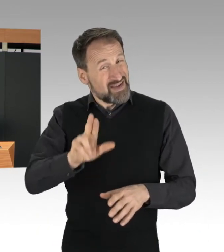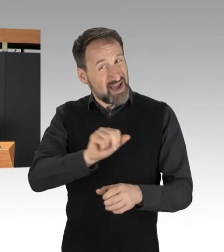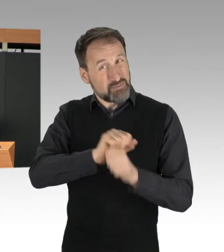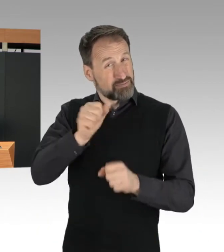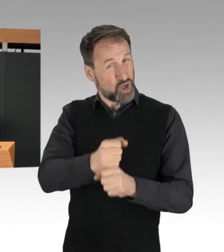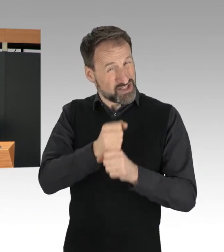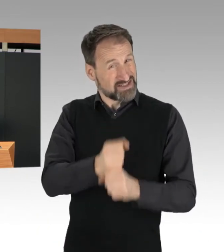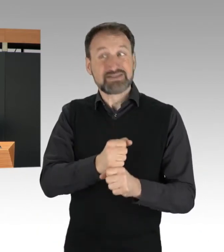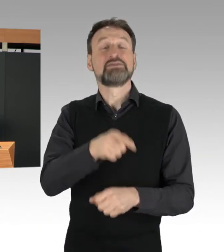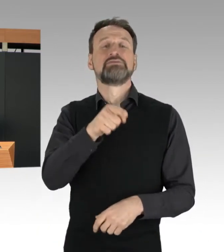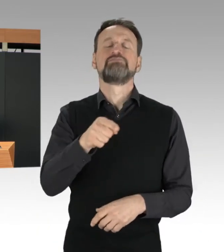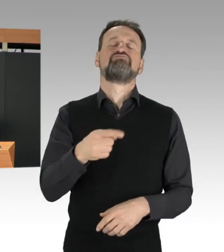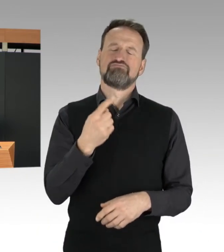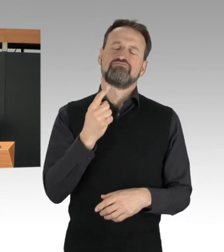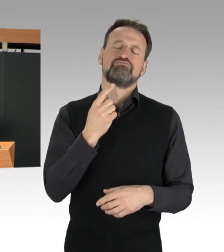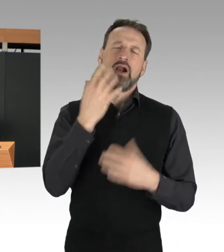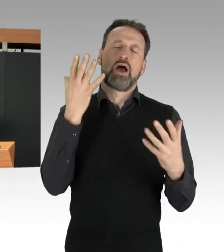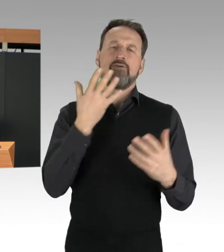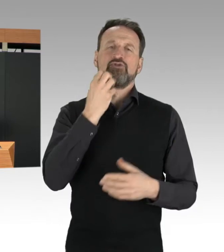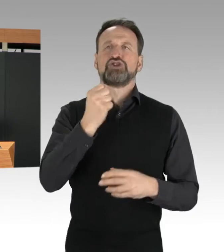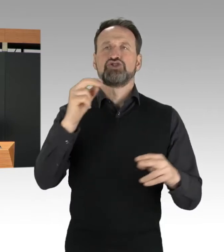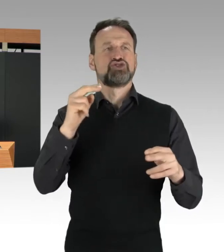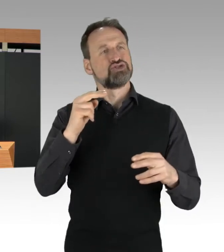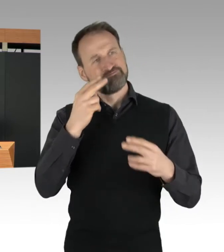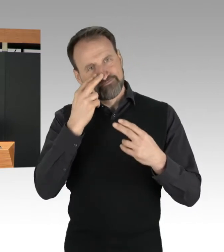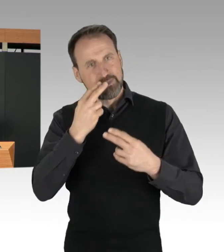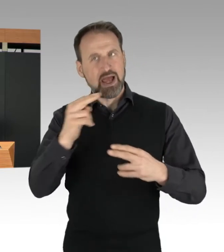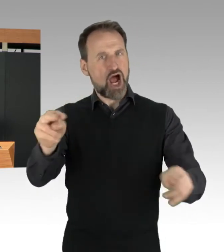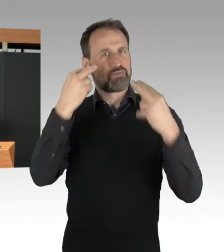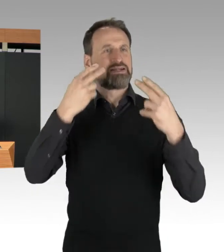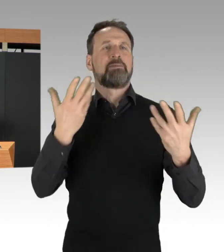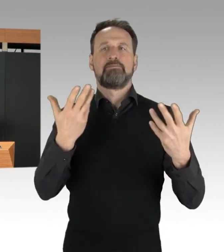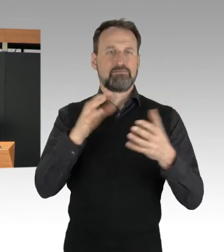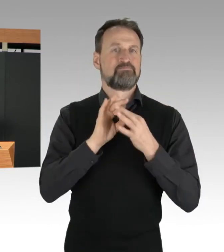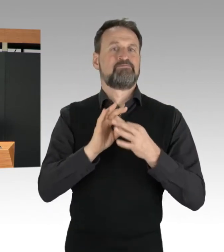für den Klimaschutz zu schaffen. Sie fordern ein Essenretten-Gesetz